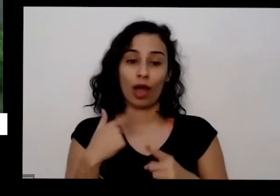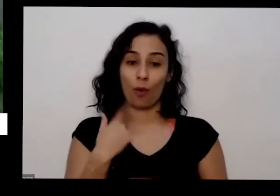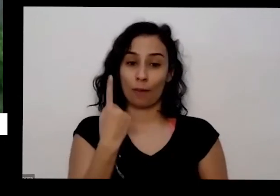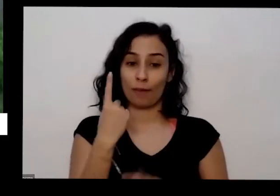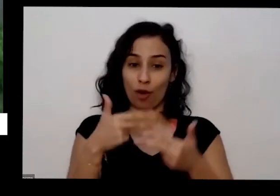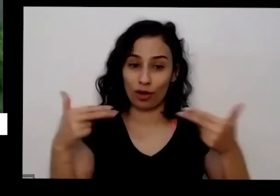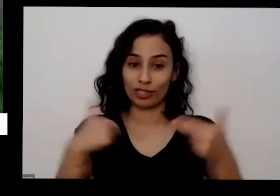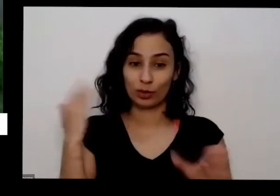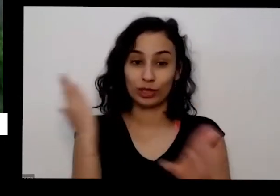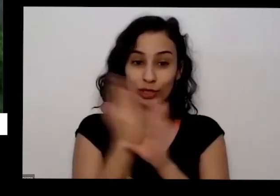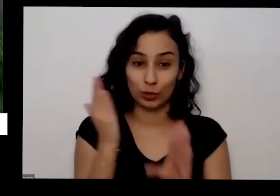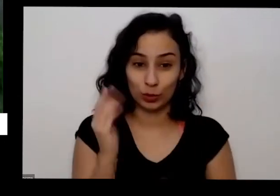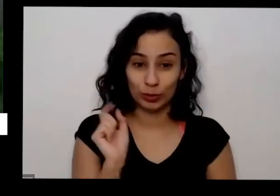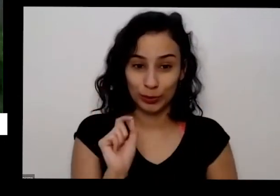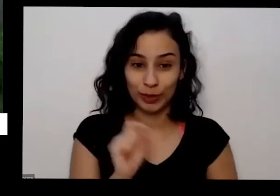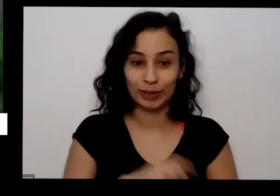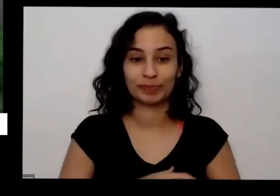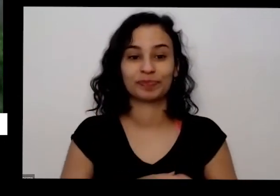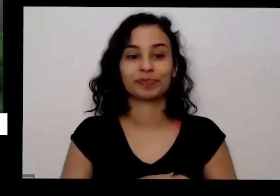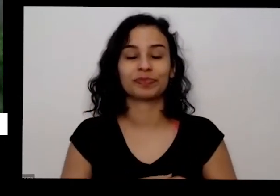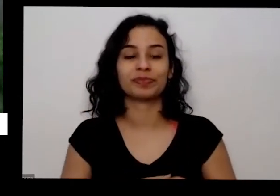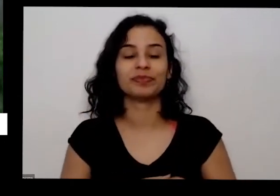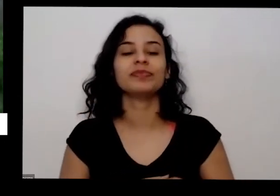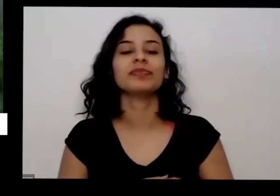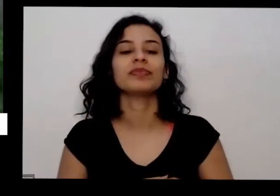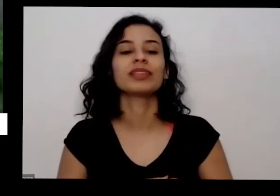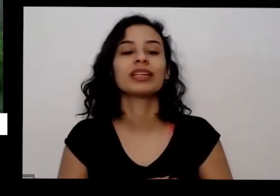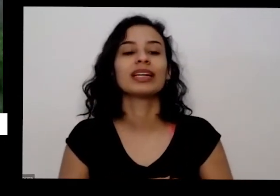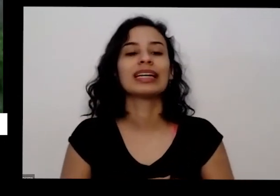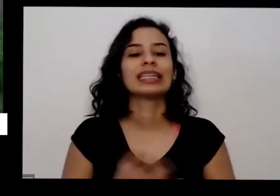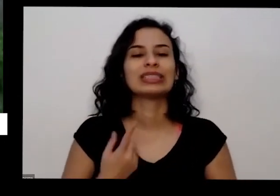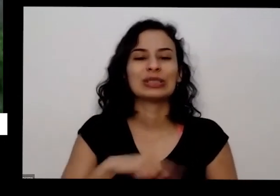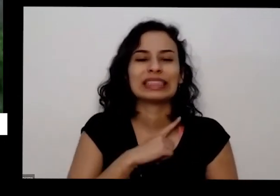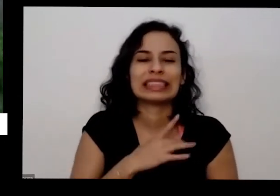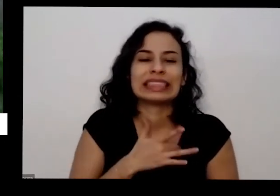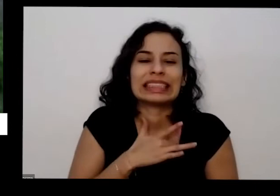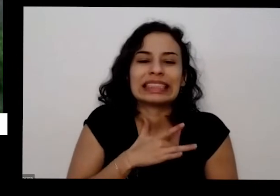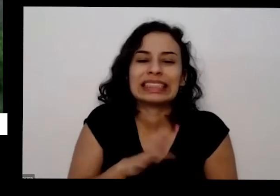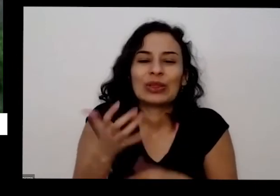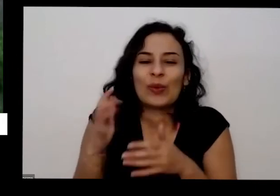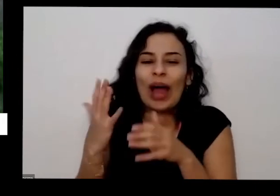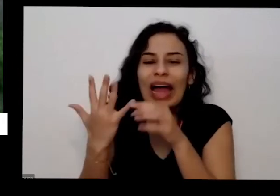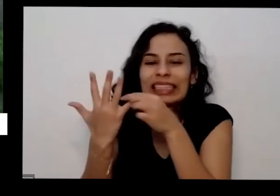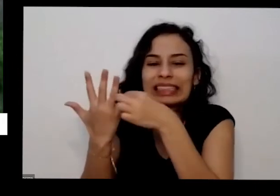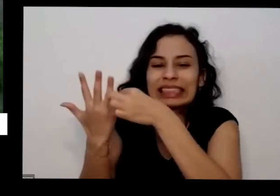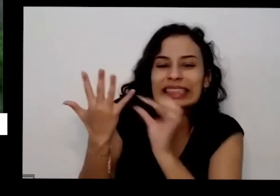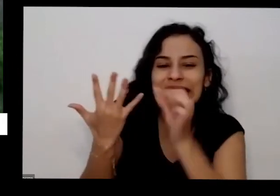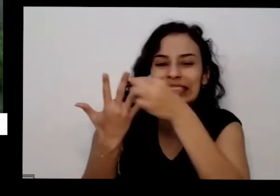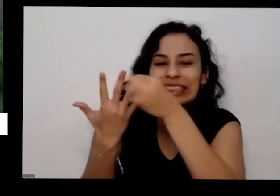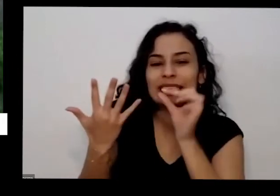que as plantas quando a gente fica com peninha de colher era também param ela ela desacelera o